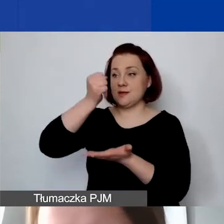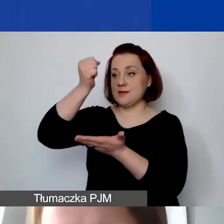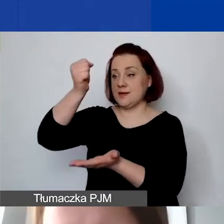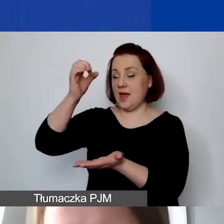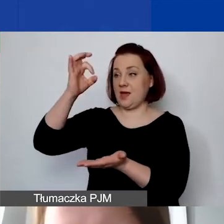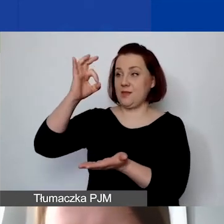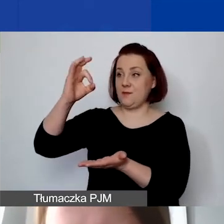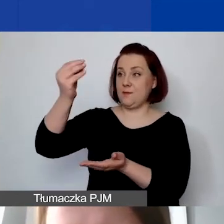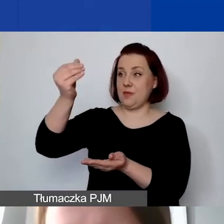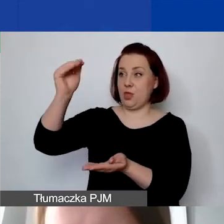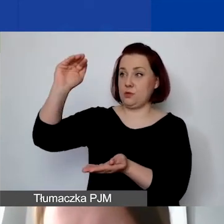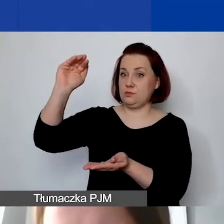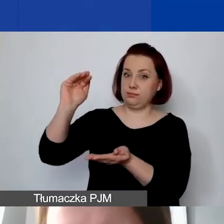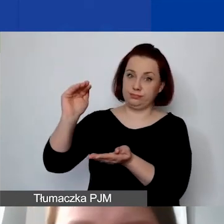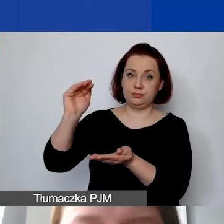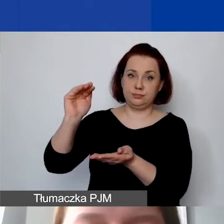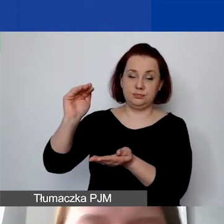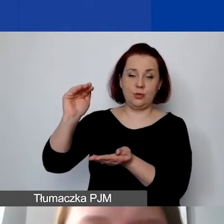które państwo wykazują jako wkład własny.